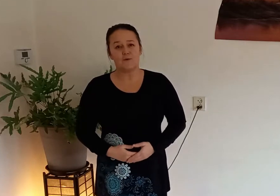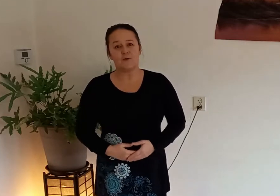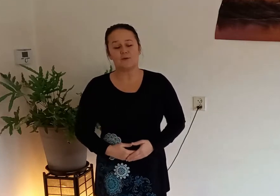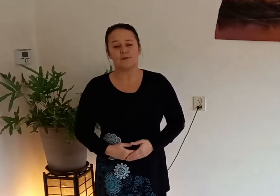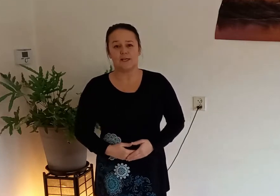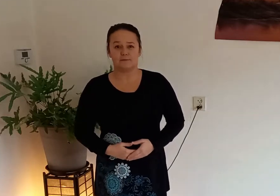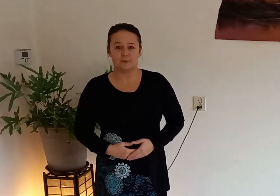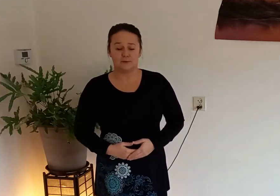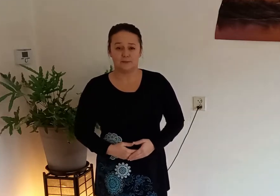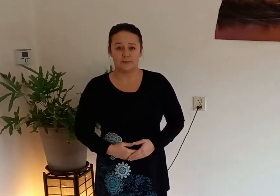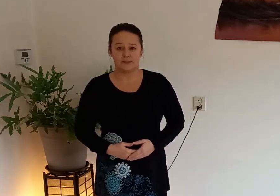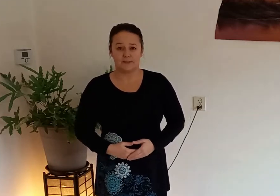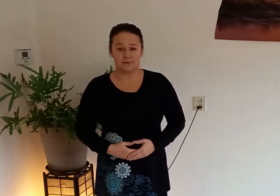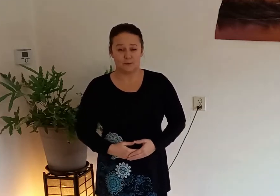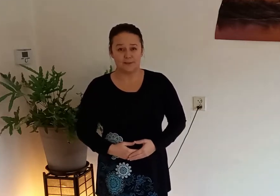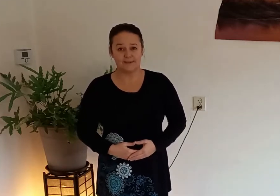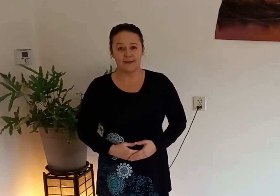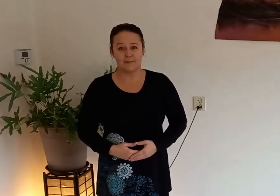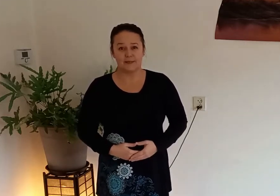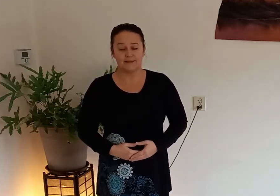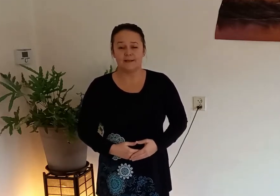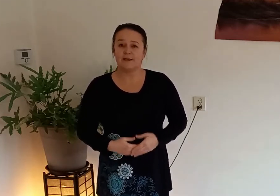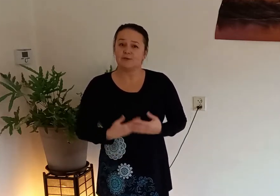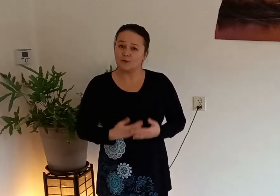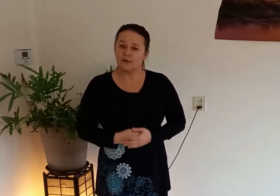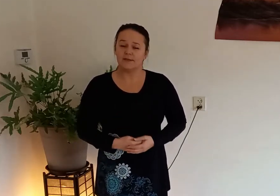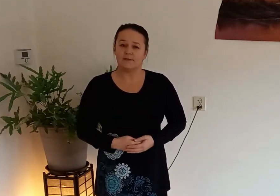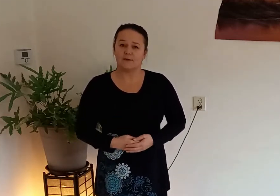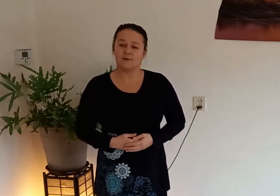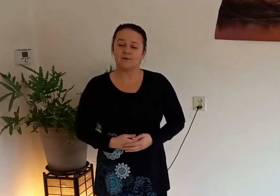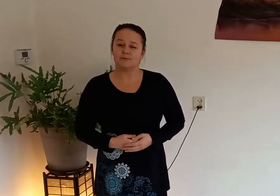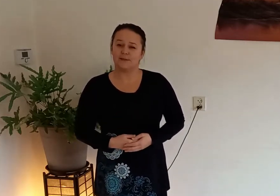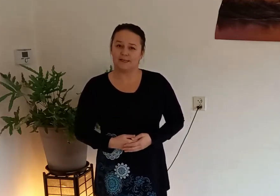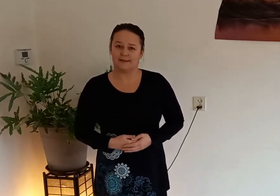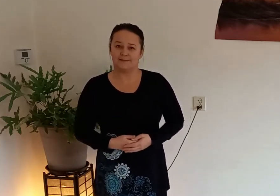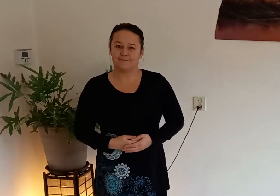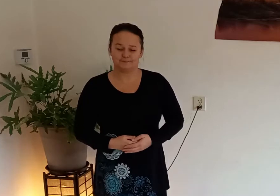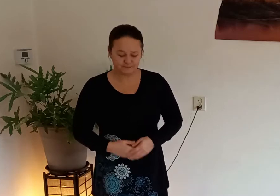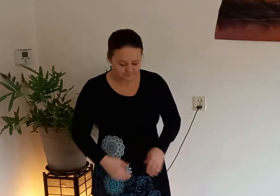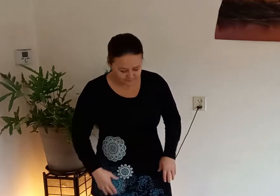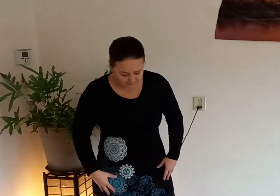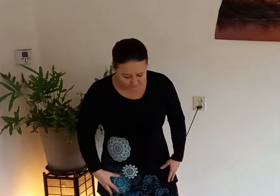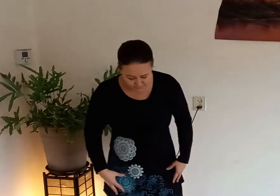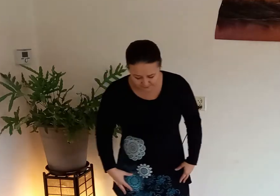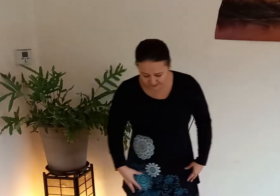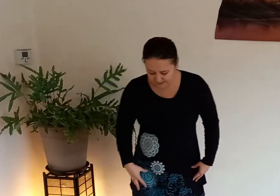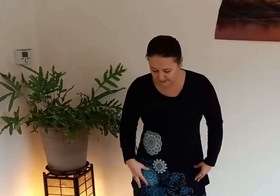die je elke ochtend even kan doen als je net opgestaan bent zo kan je de dag goed beginnen